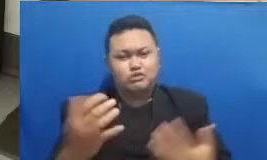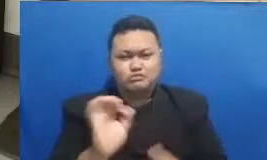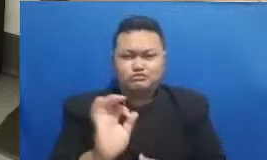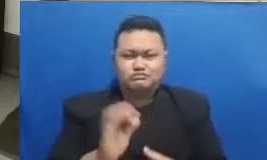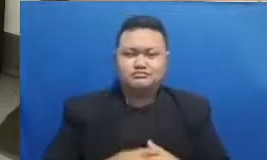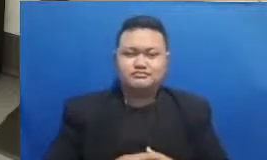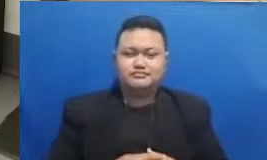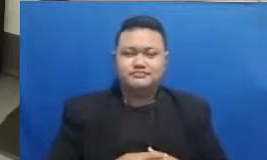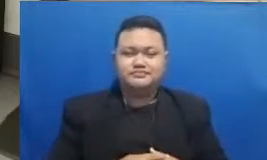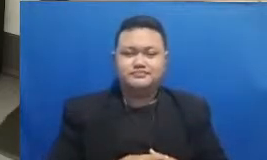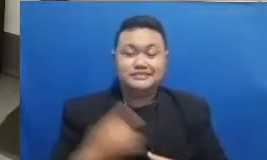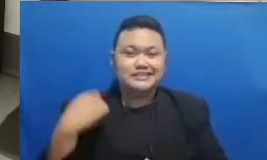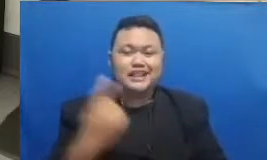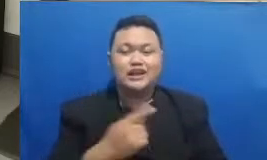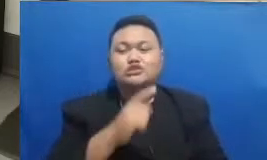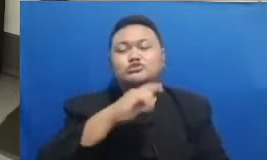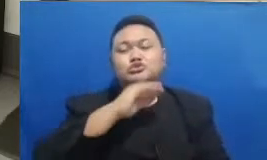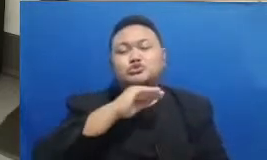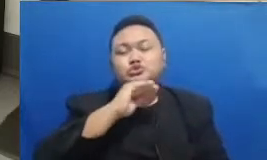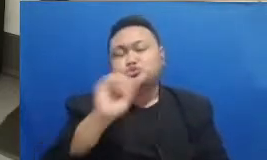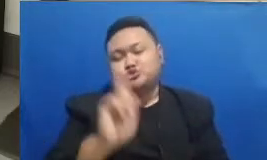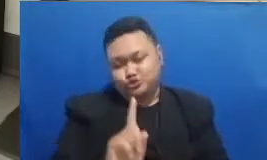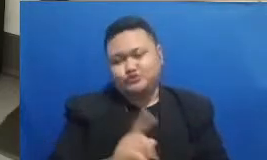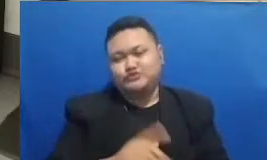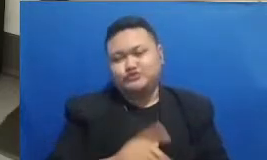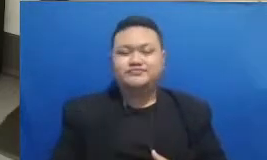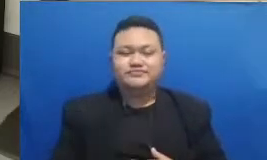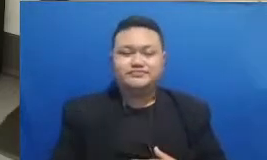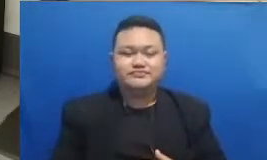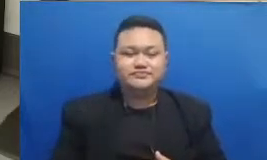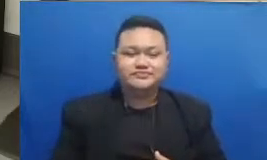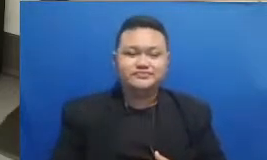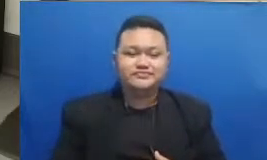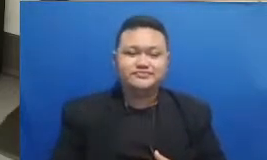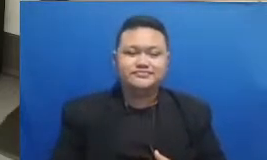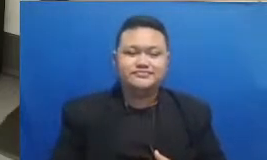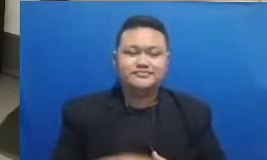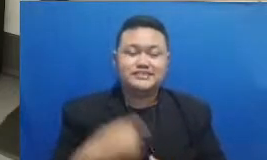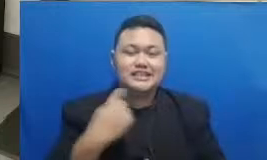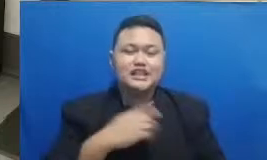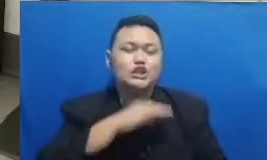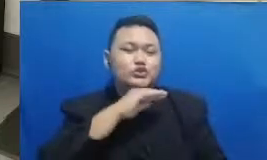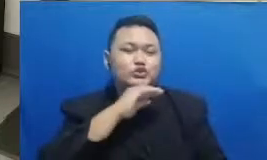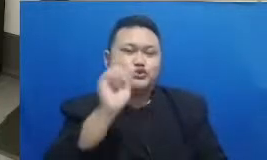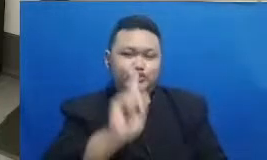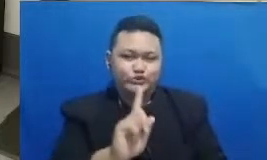menunggu katanya Bapak Ibu masih Kita tungguin deh kalau gitu mungkin ini agak sulit atau gimana